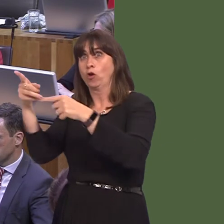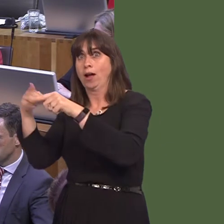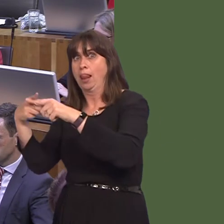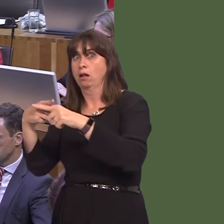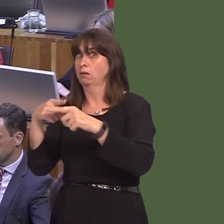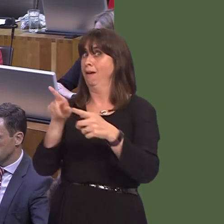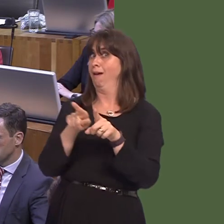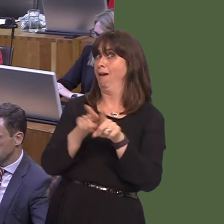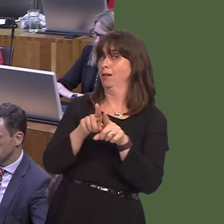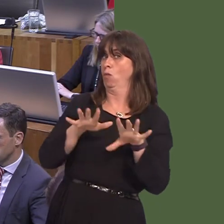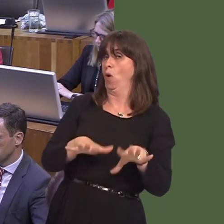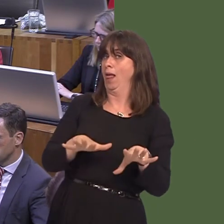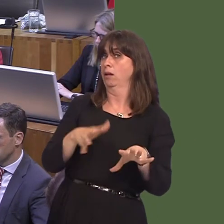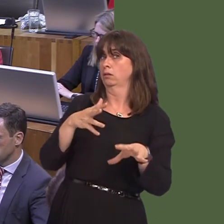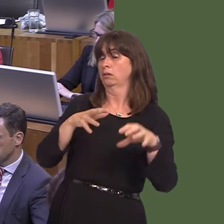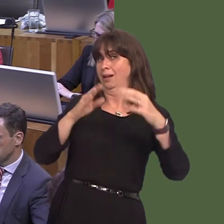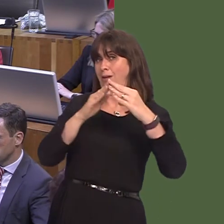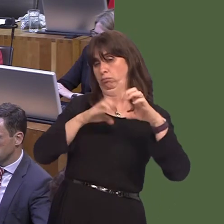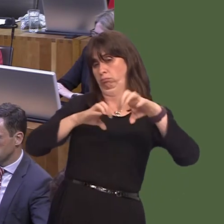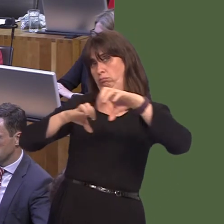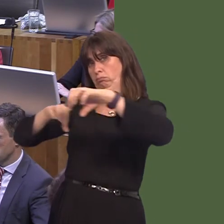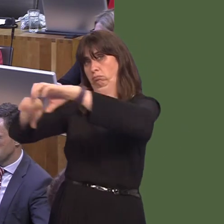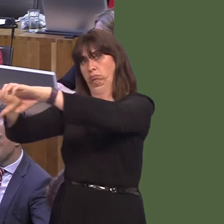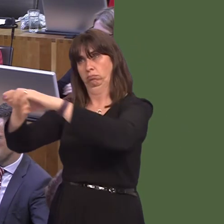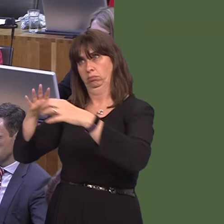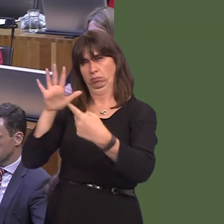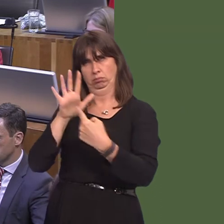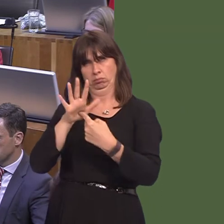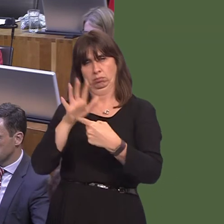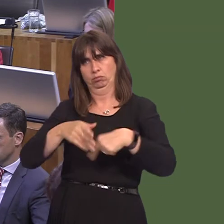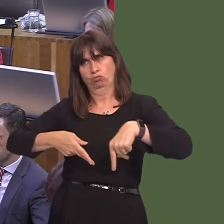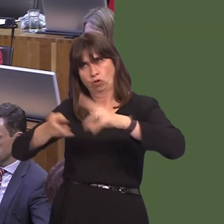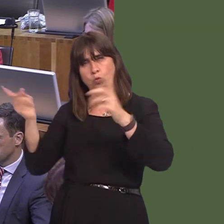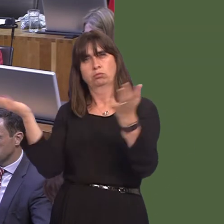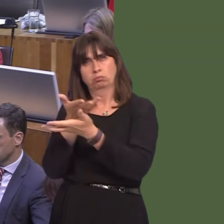that live along those roads as well in England. So, we will always continue to work with Government